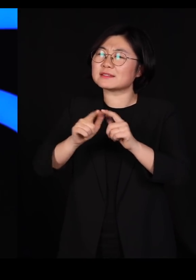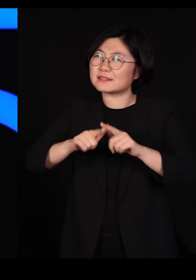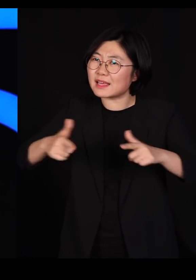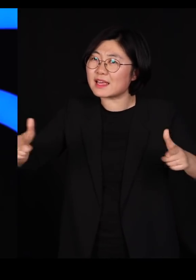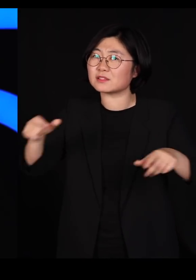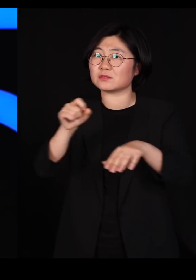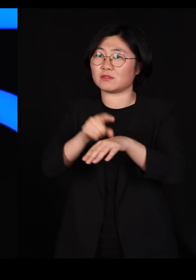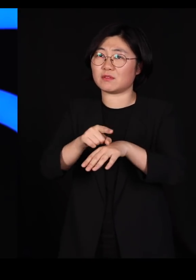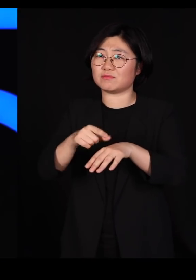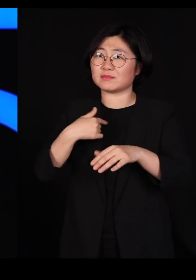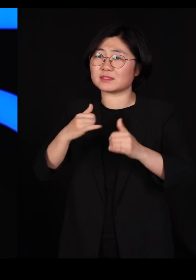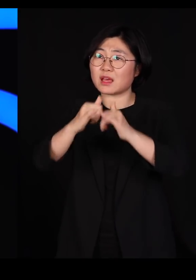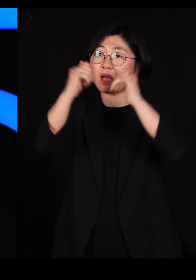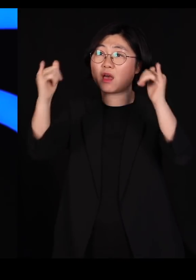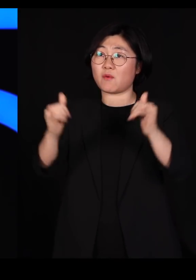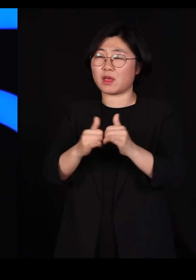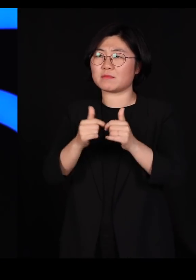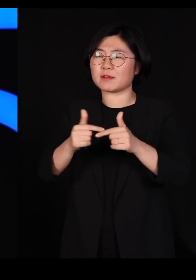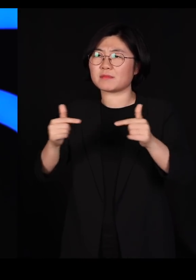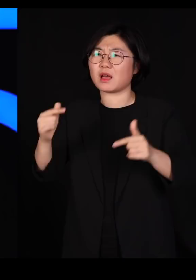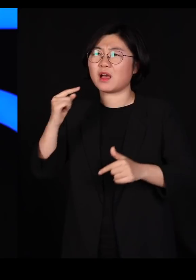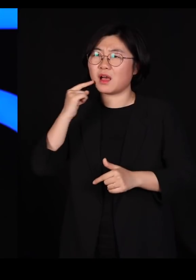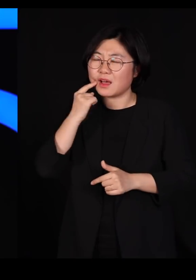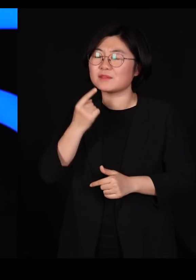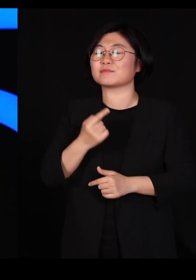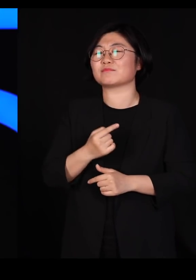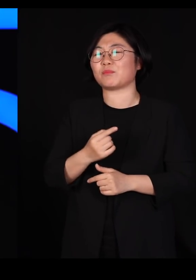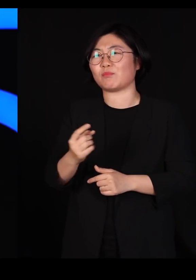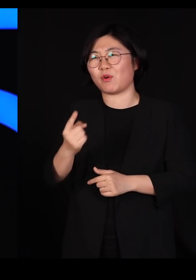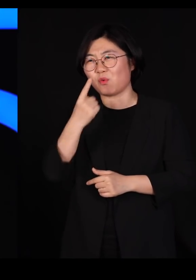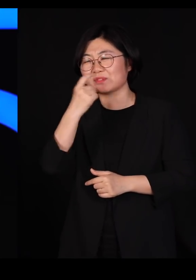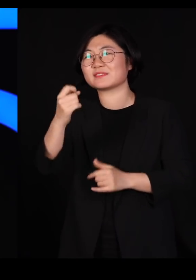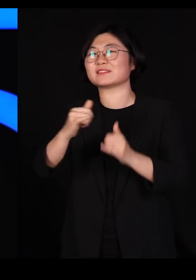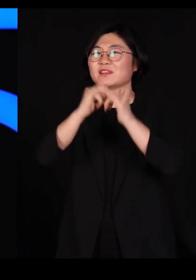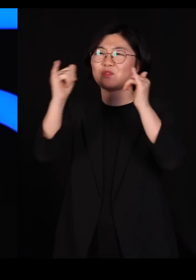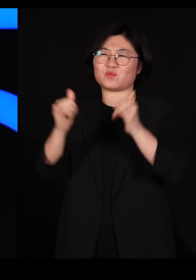그 사회가 점점 더 아름다운 사회가 됩니다 고맙습니다